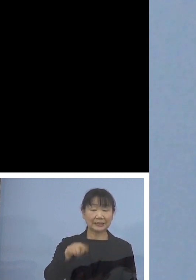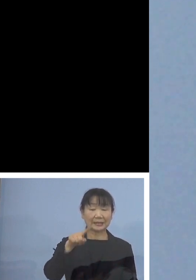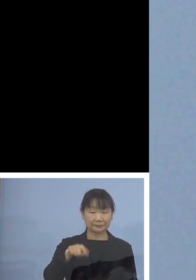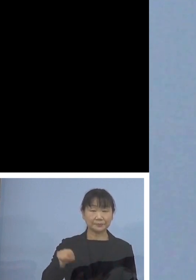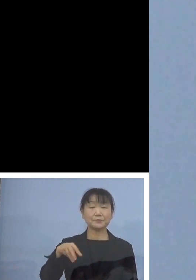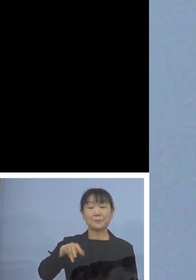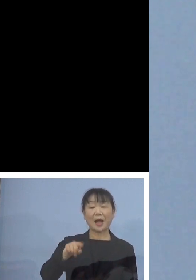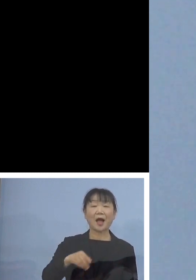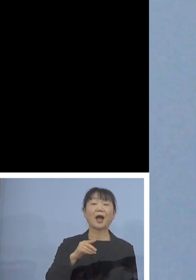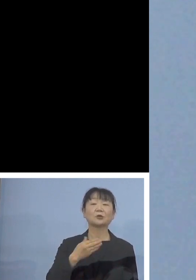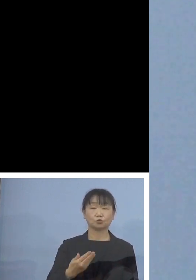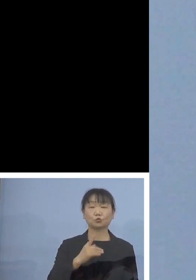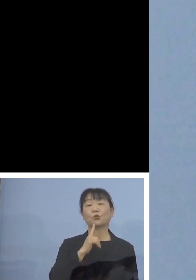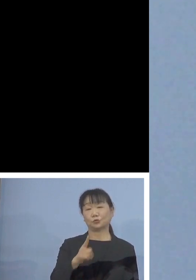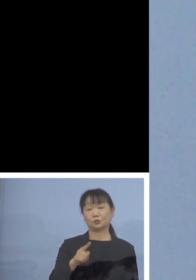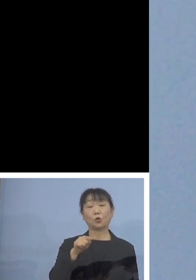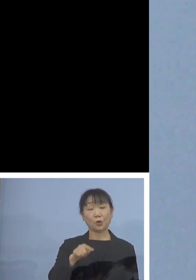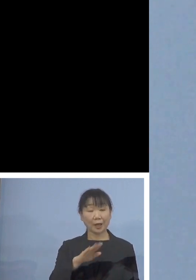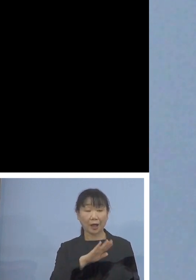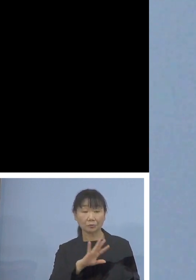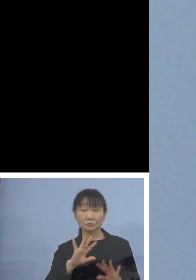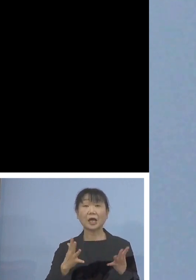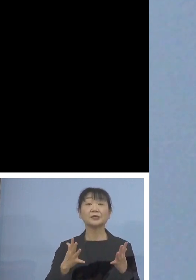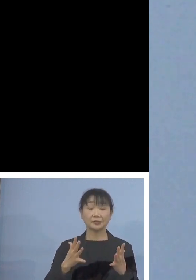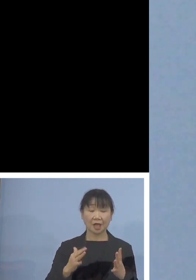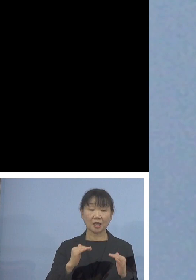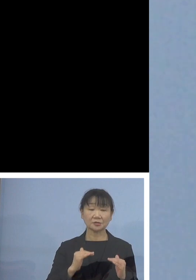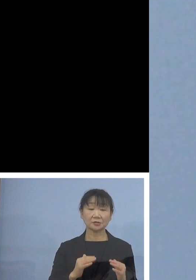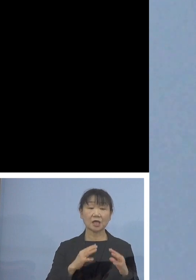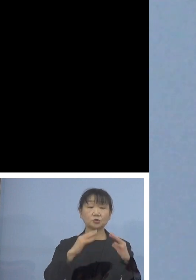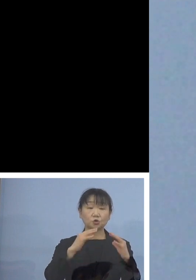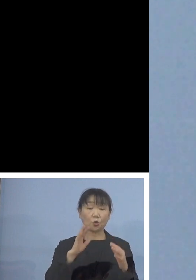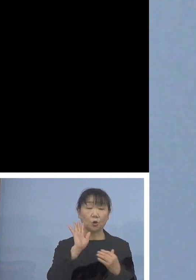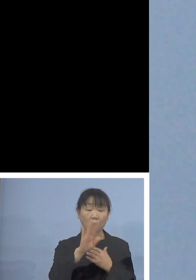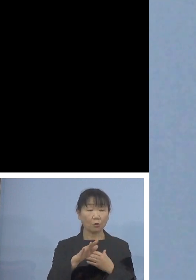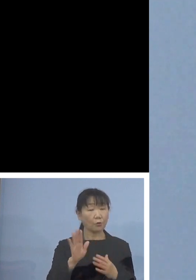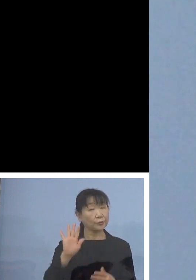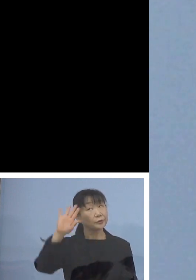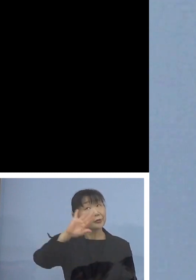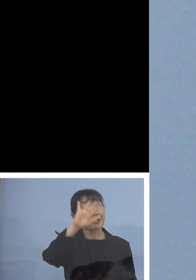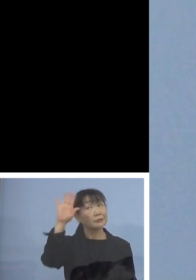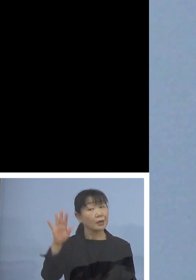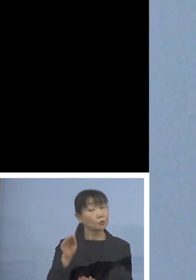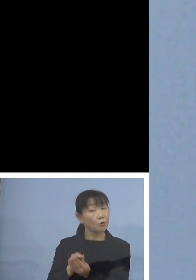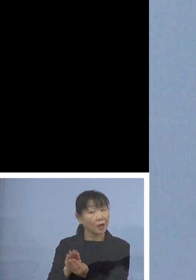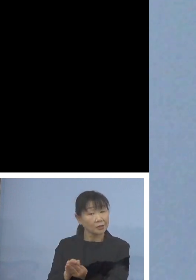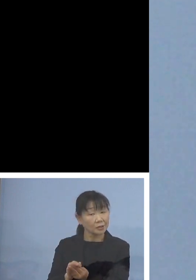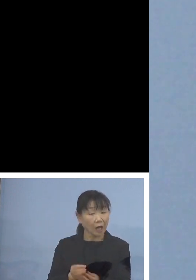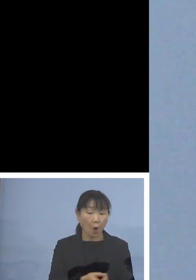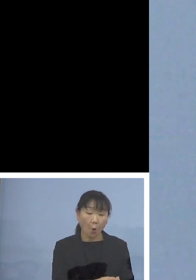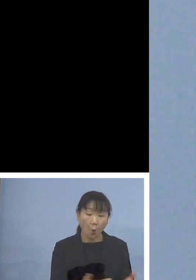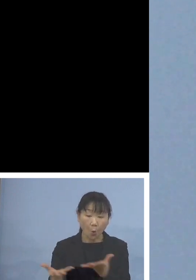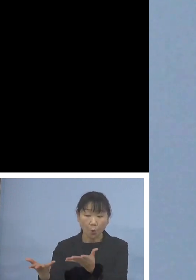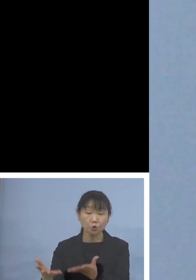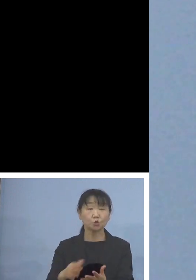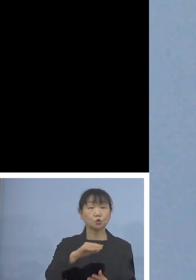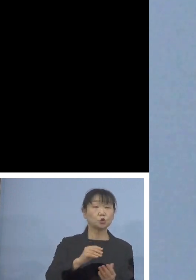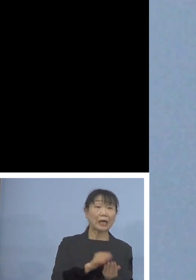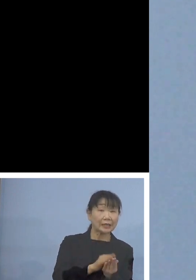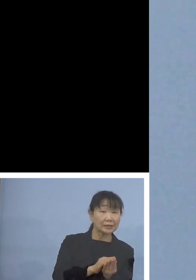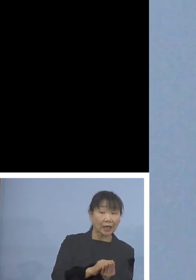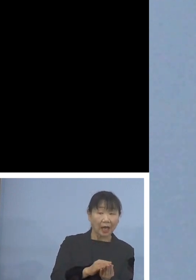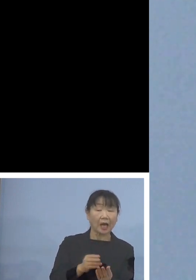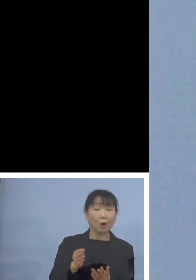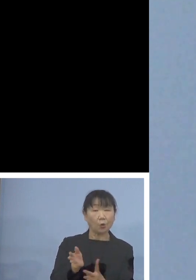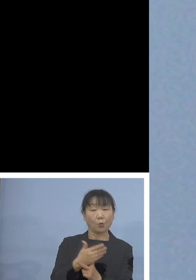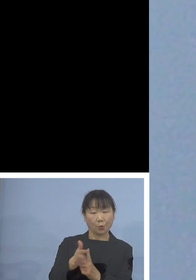その有無で成長後も天然貝なのか 放流貝なのかを識別することができるんですね